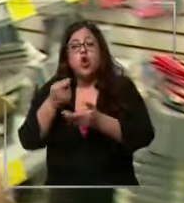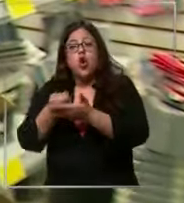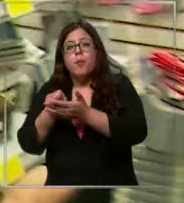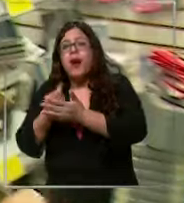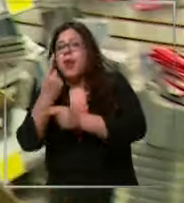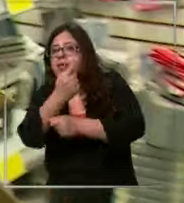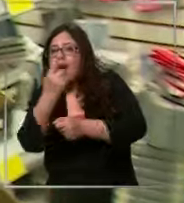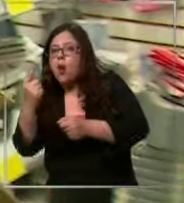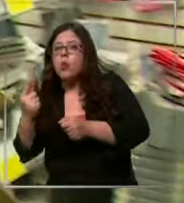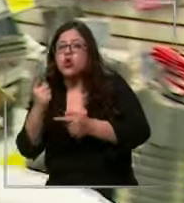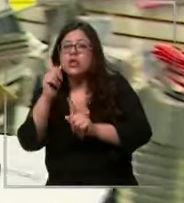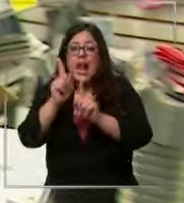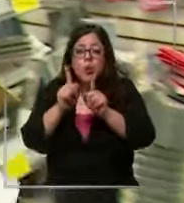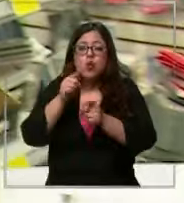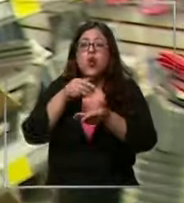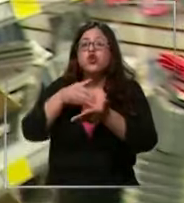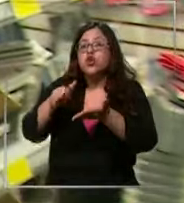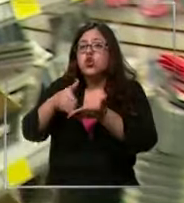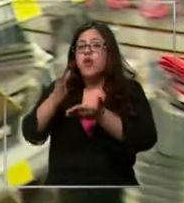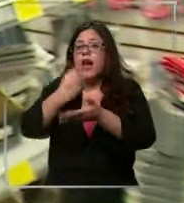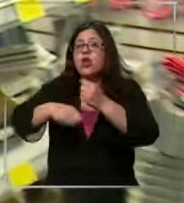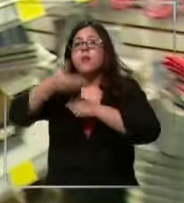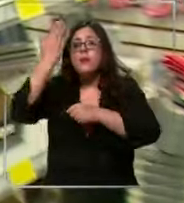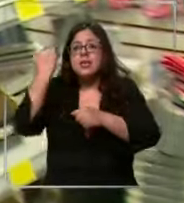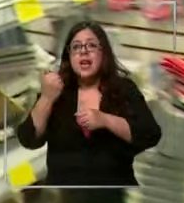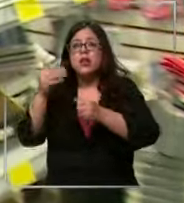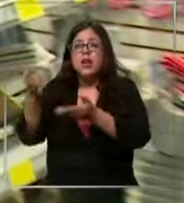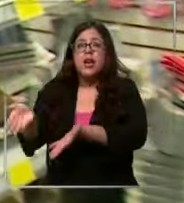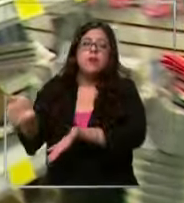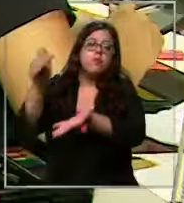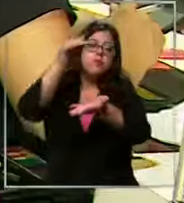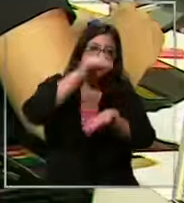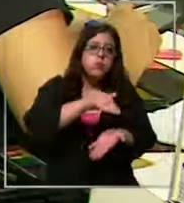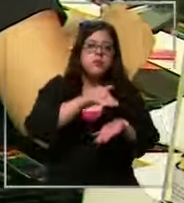he ido cosas que me quedaron en stock para no sumarlas ahora a la lista que los libros los